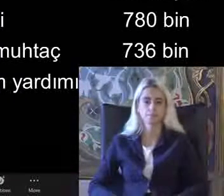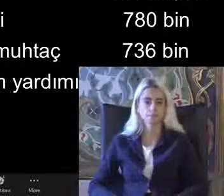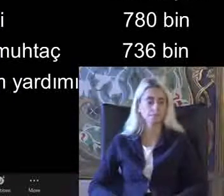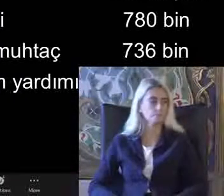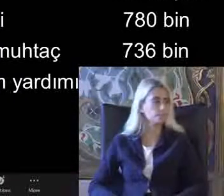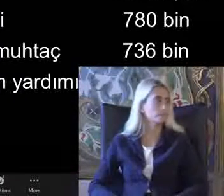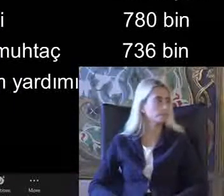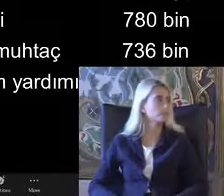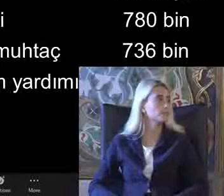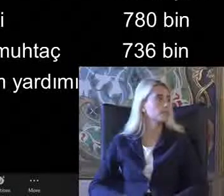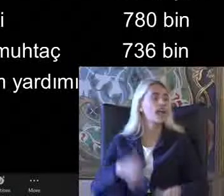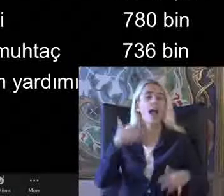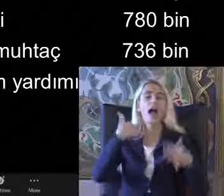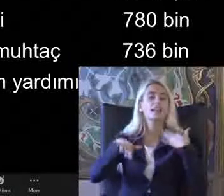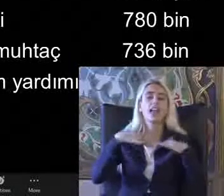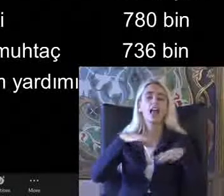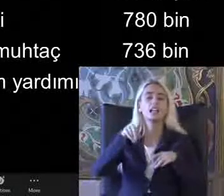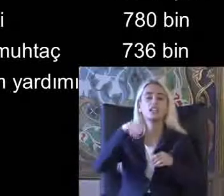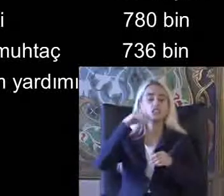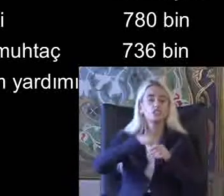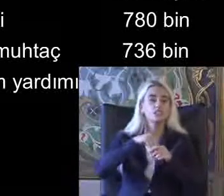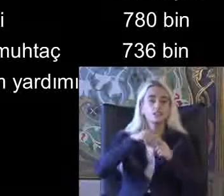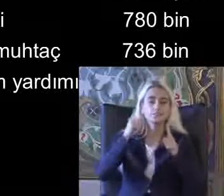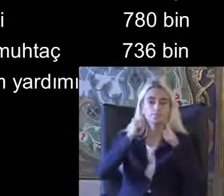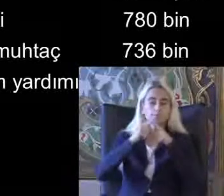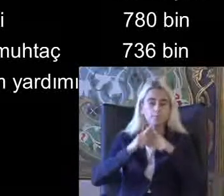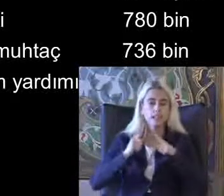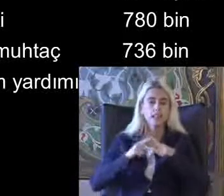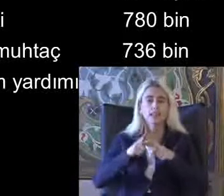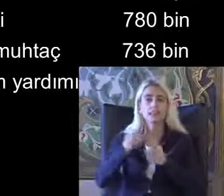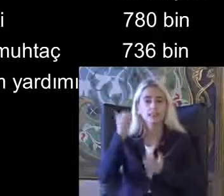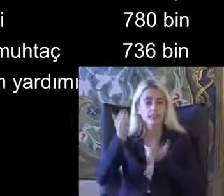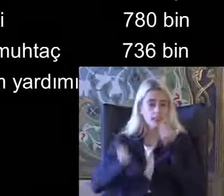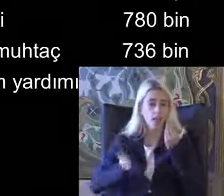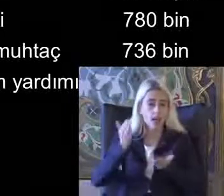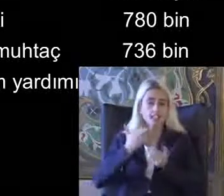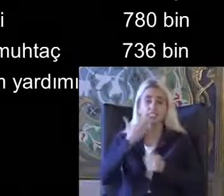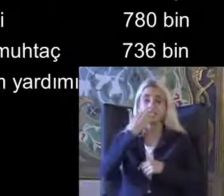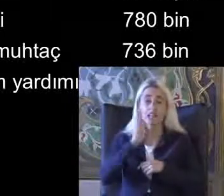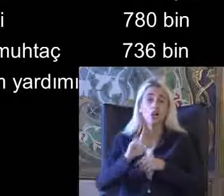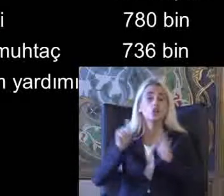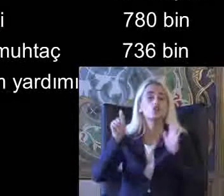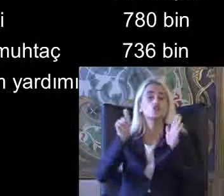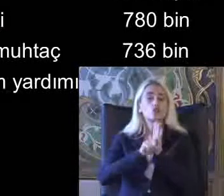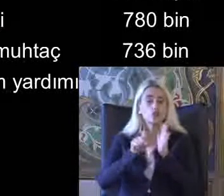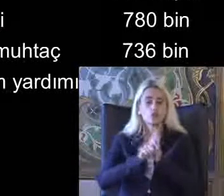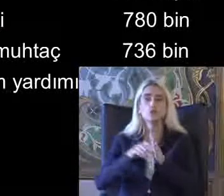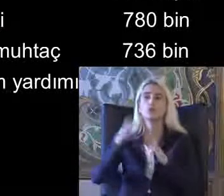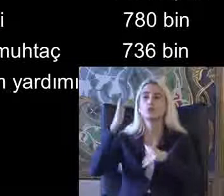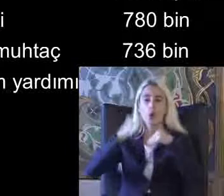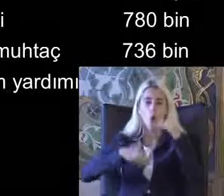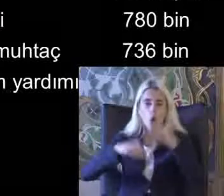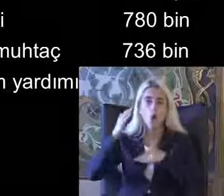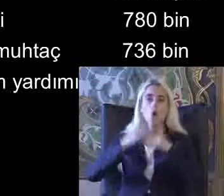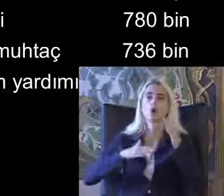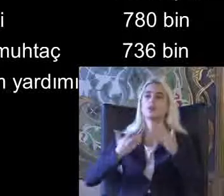Engelli verileri Değerlendirilirken Sadece Konut veya Agit verdi